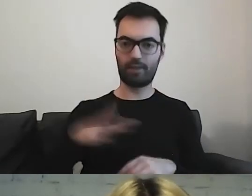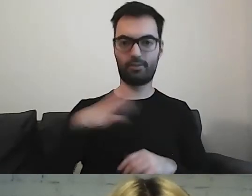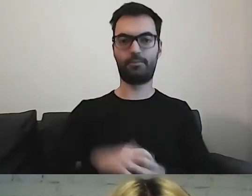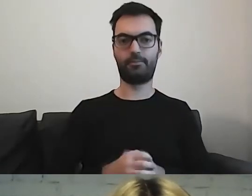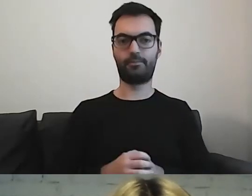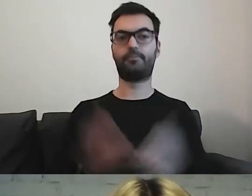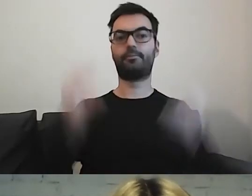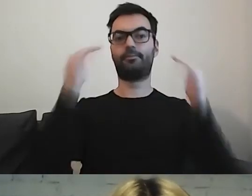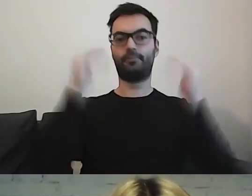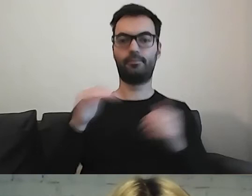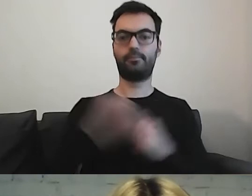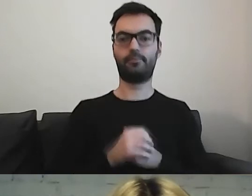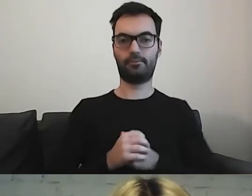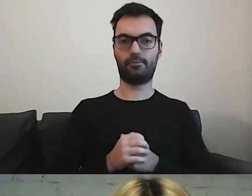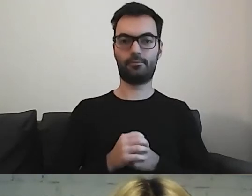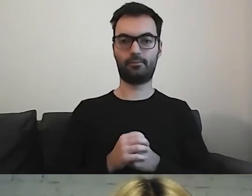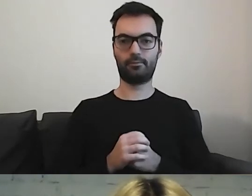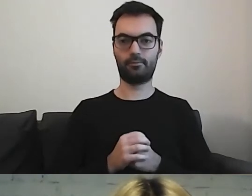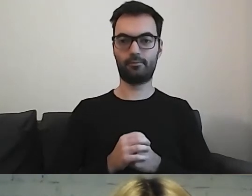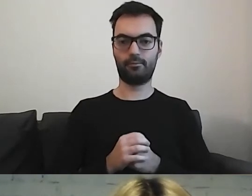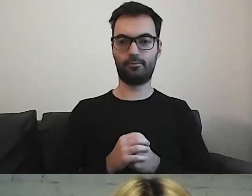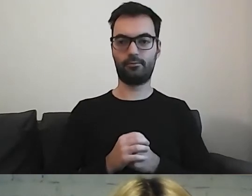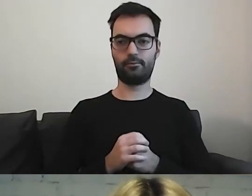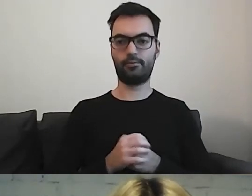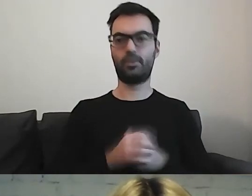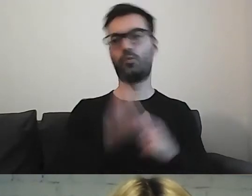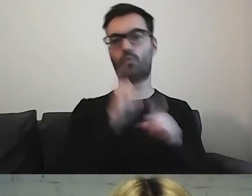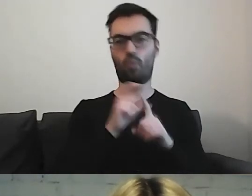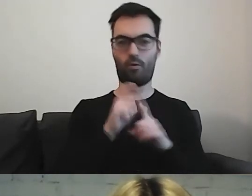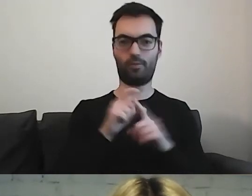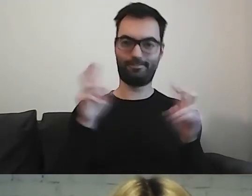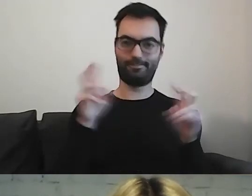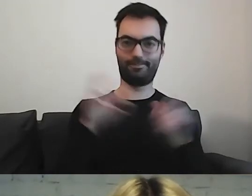Teraz wchodzimy w słowo. Co z nim zrobić?